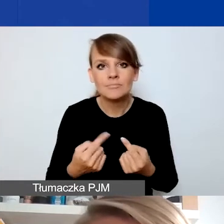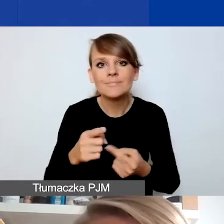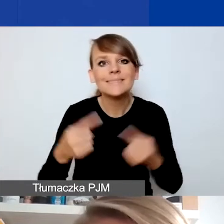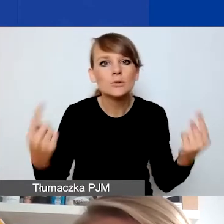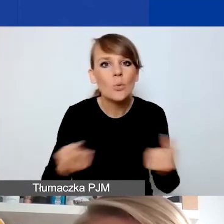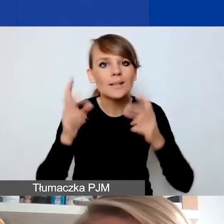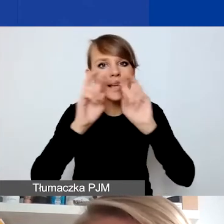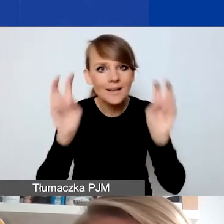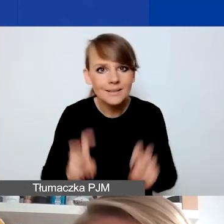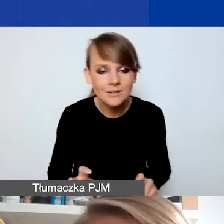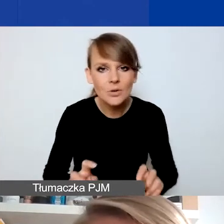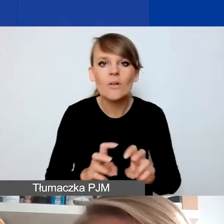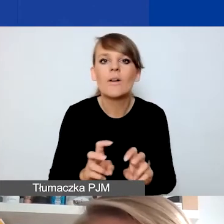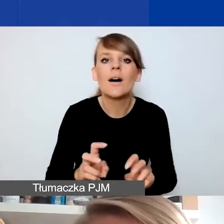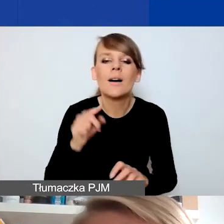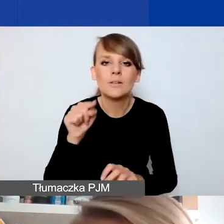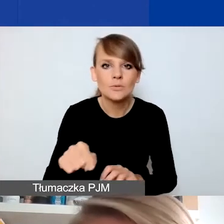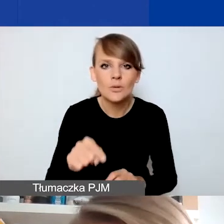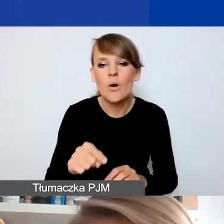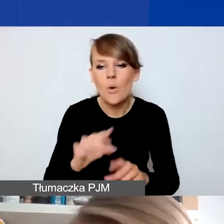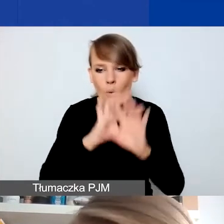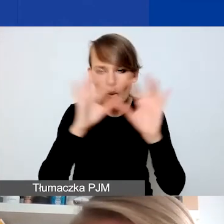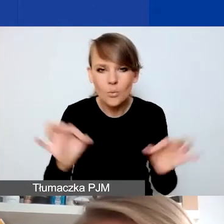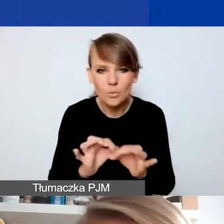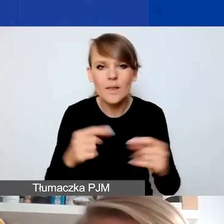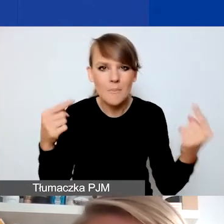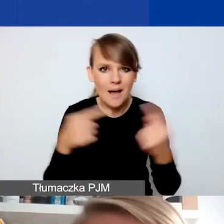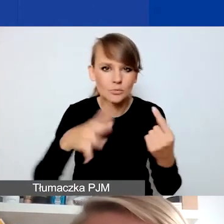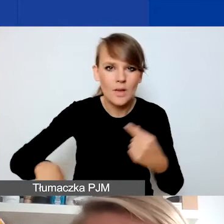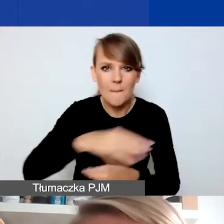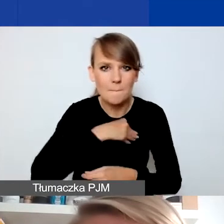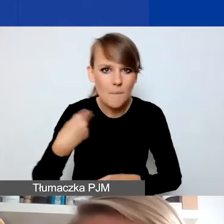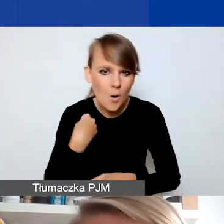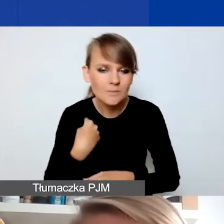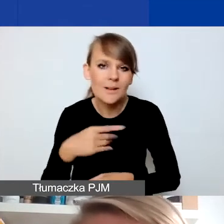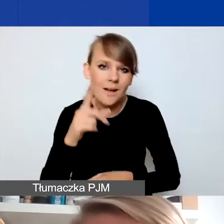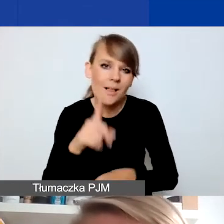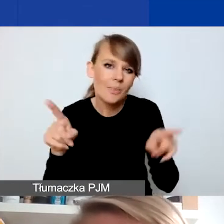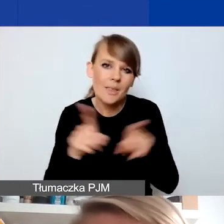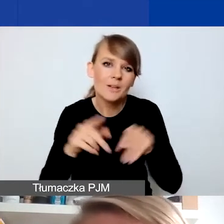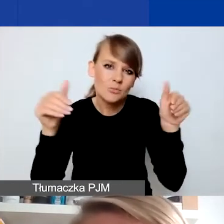czy takie zjawisko, które dotyczy w ogóle Polski, ale pewnie możemy też mówić o takich wydarzeniach,